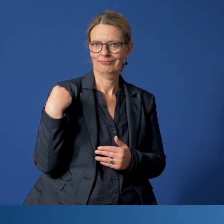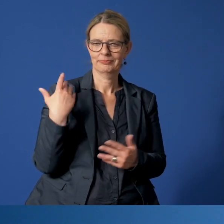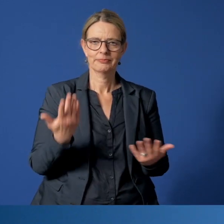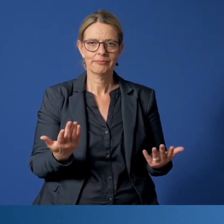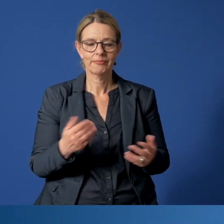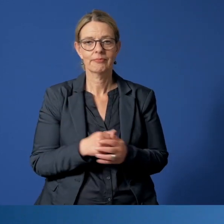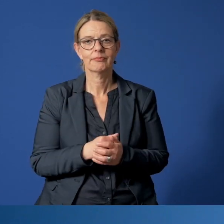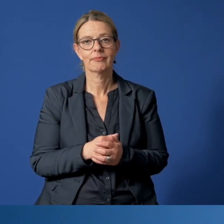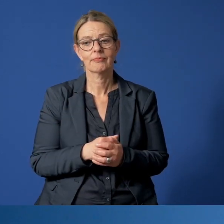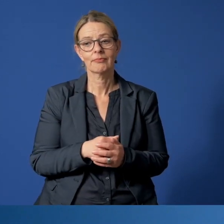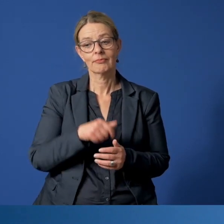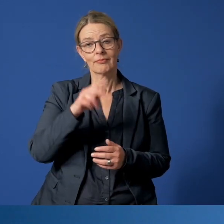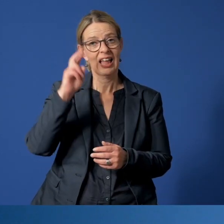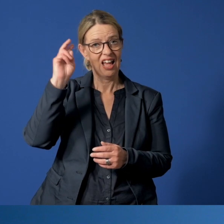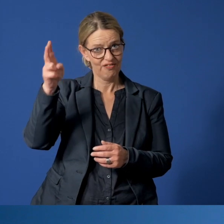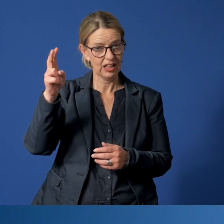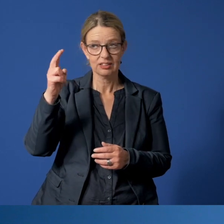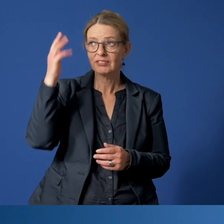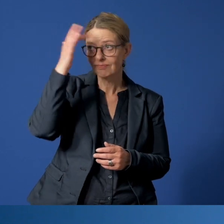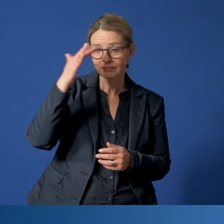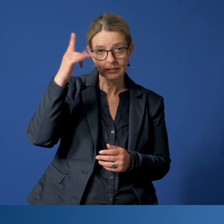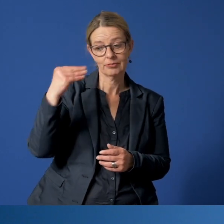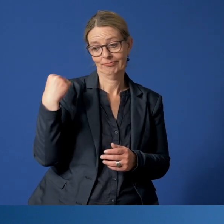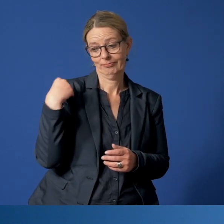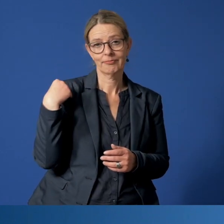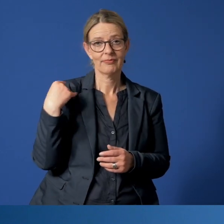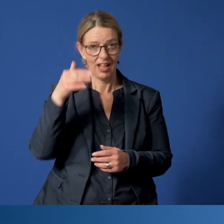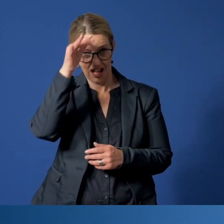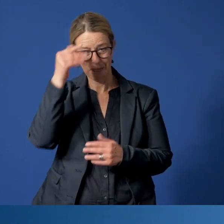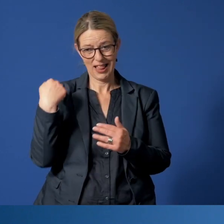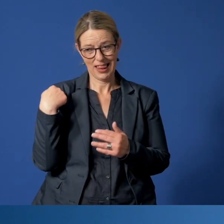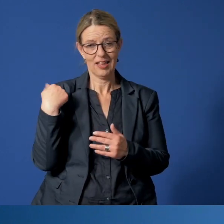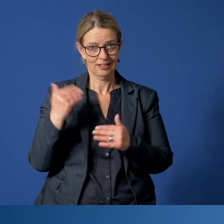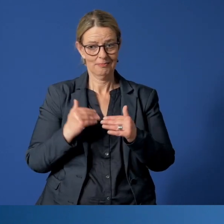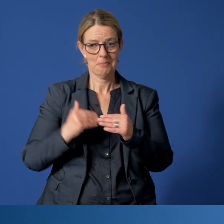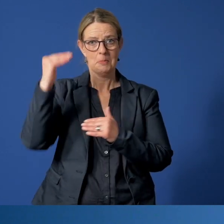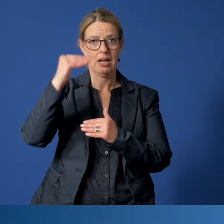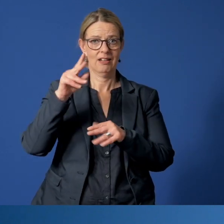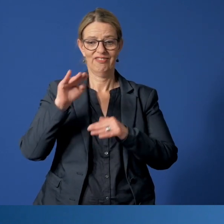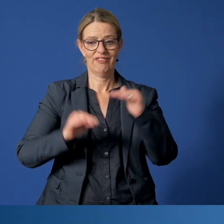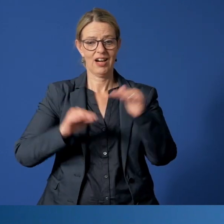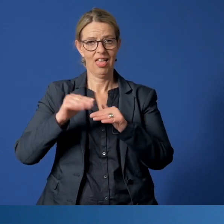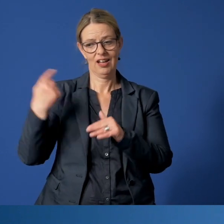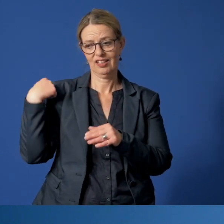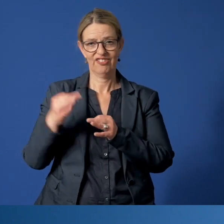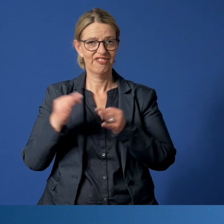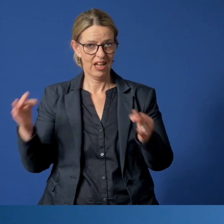Meldungen von besorgten Erwachsenen haben übrigens auch im April zugenommen, im Vergleich zum Februar diesen Jahres.